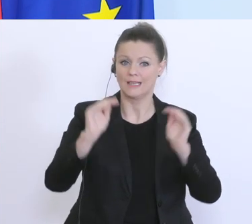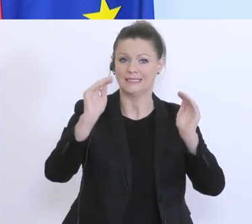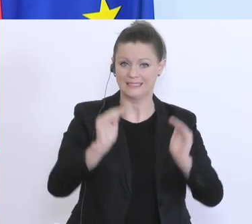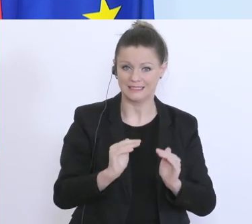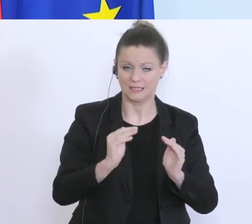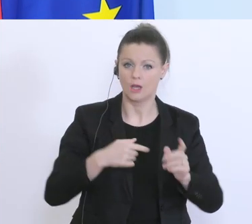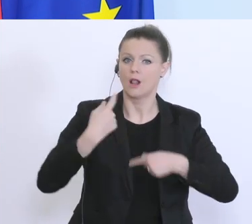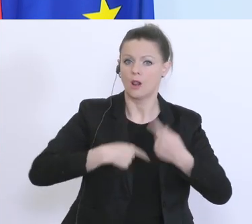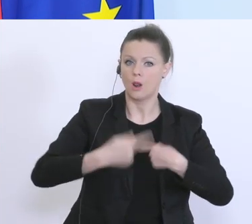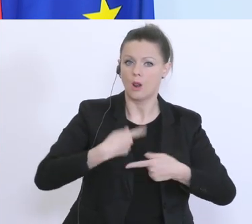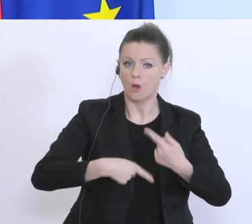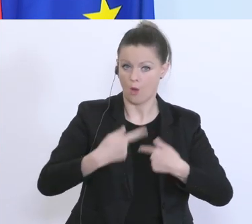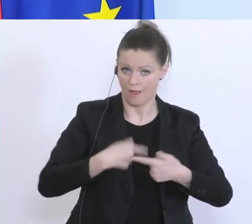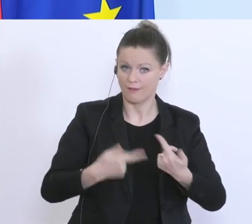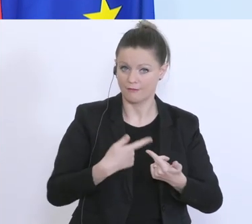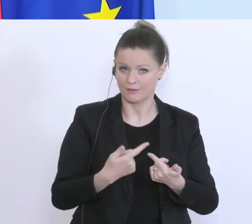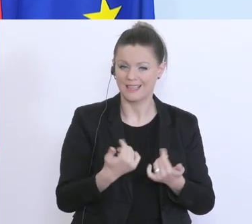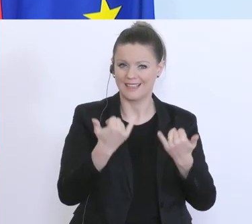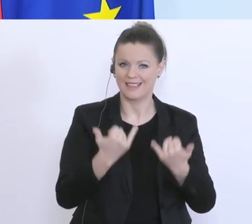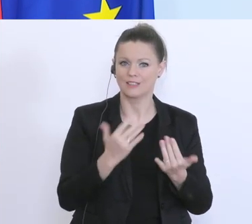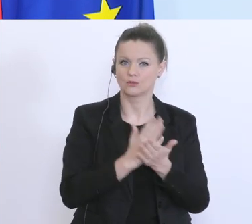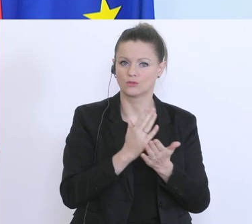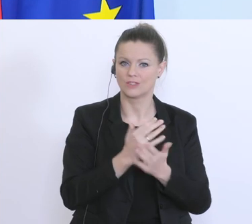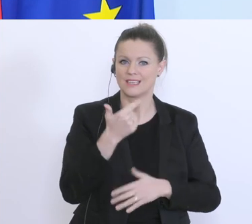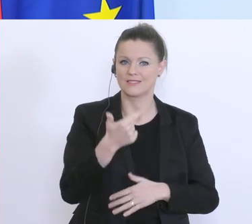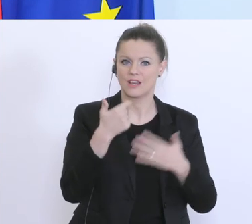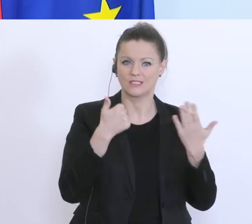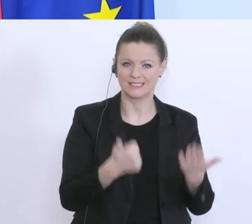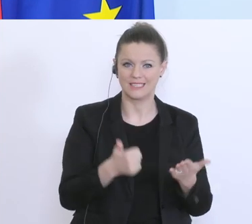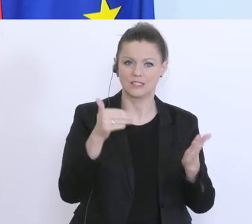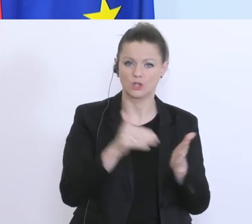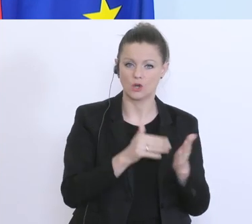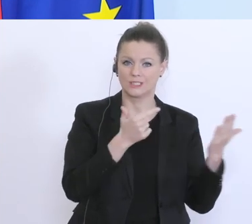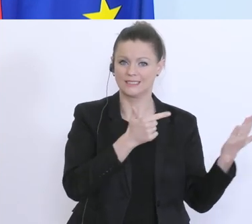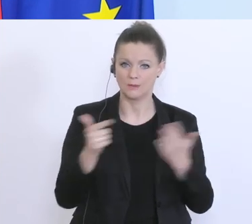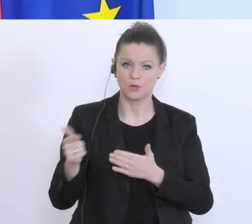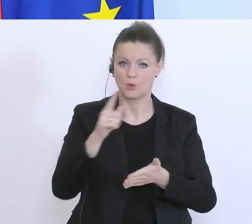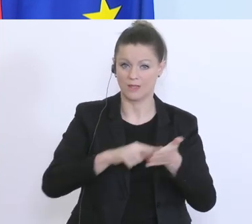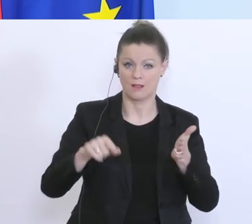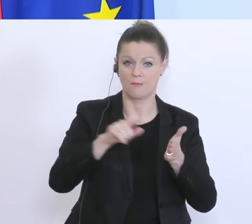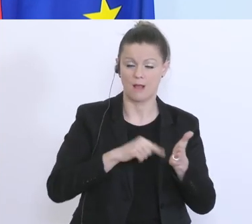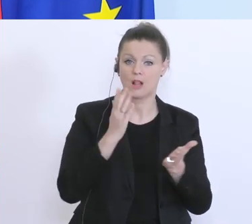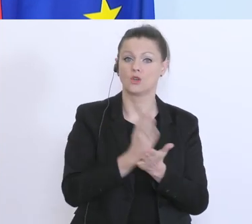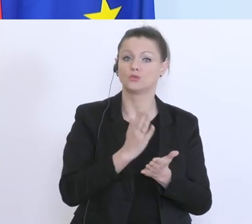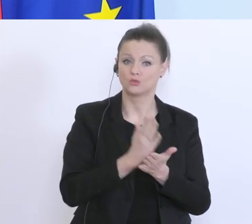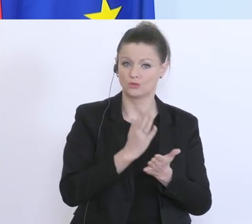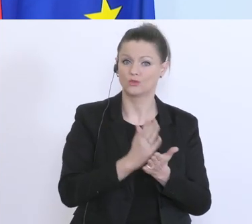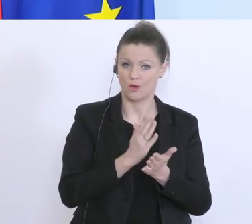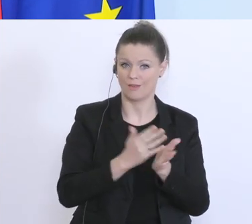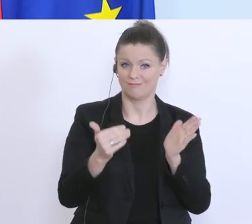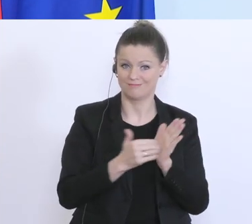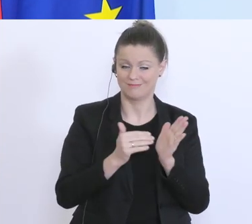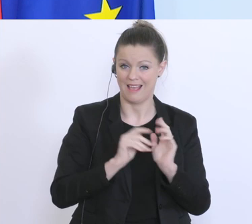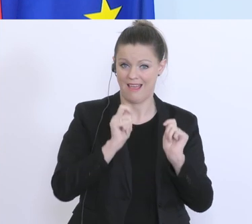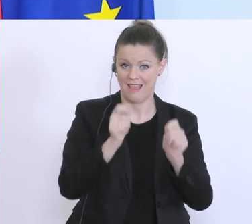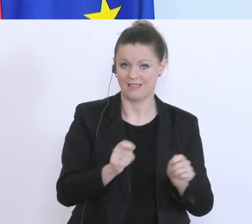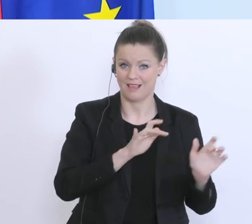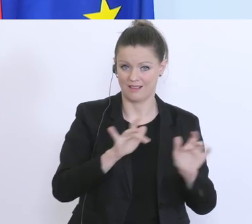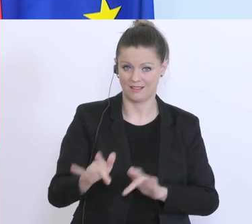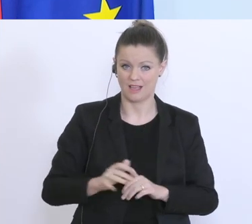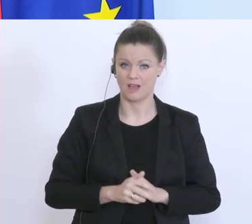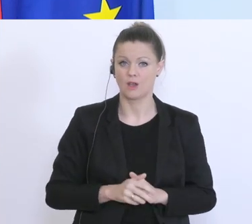bisher wurde davon 62.700-mal Gebrauch gemacht, 62.700-mal wurde das beantragt und über 60.000